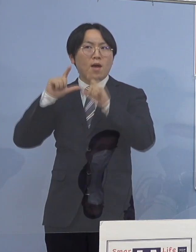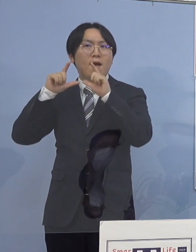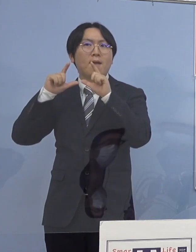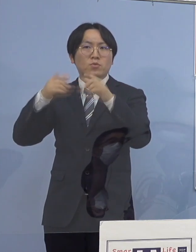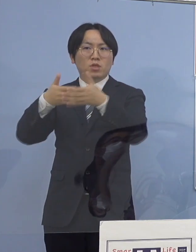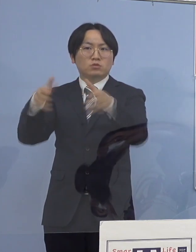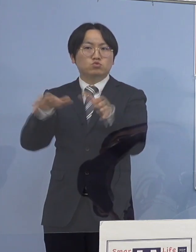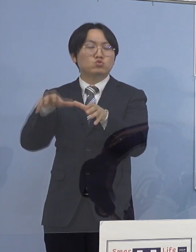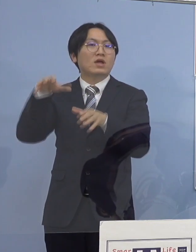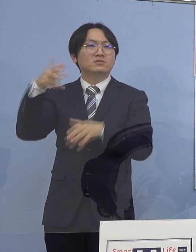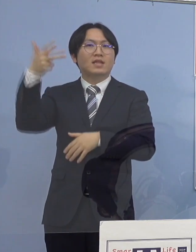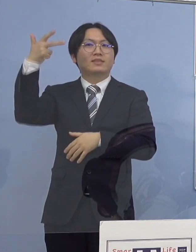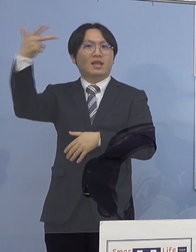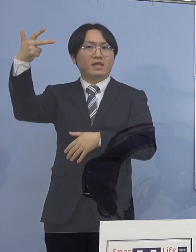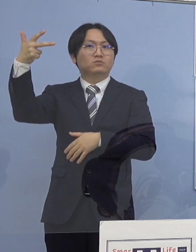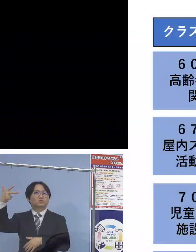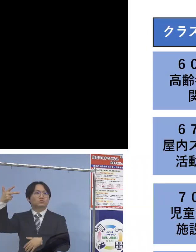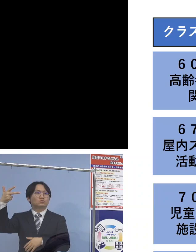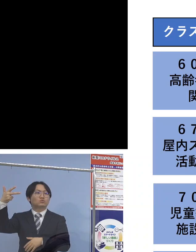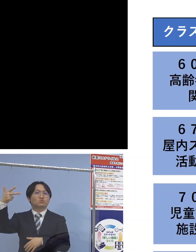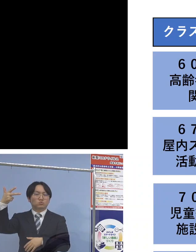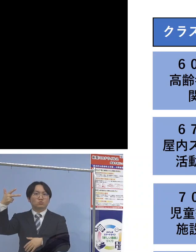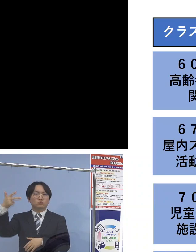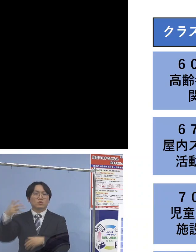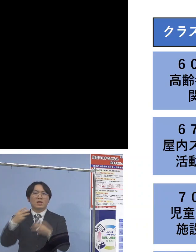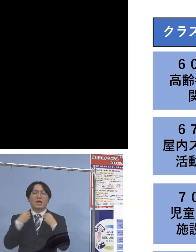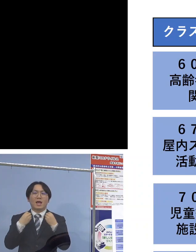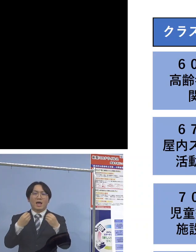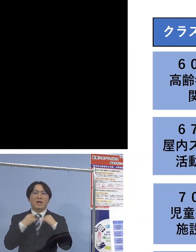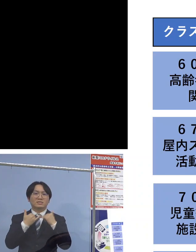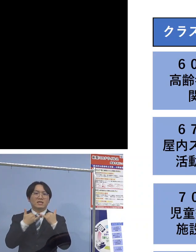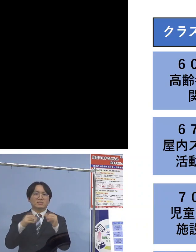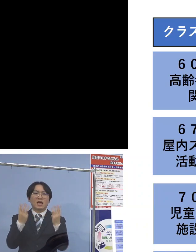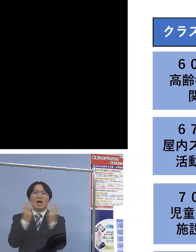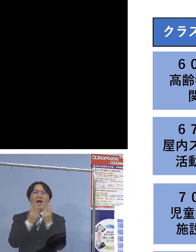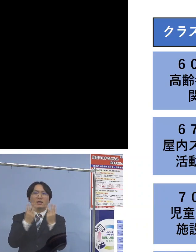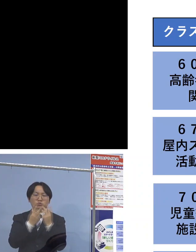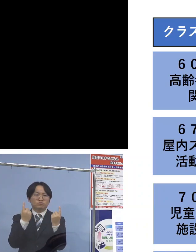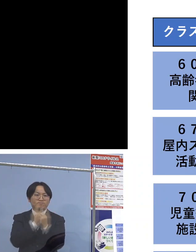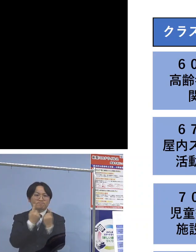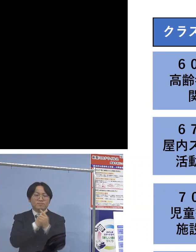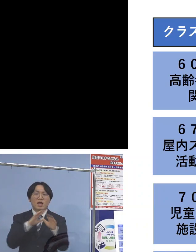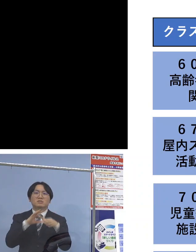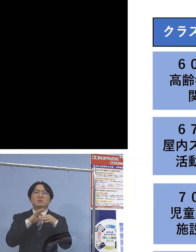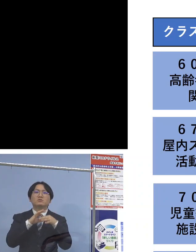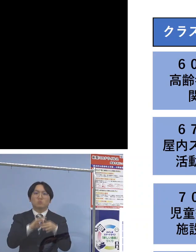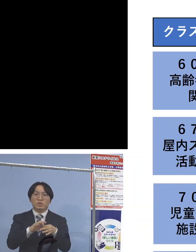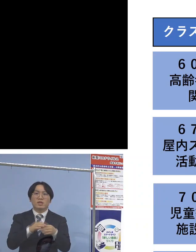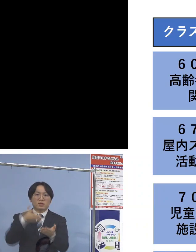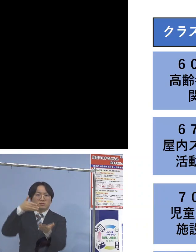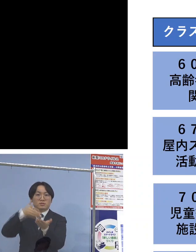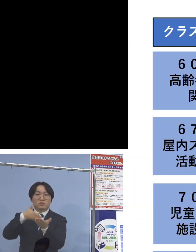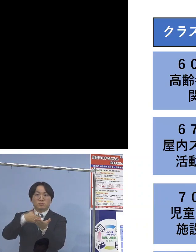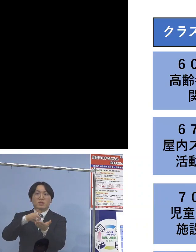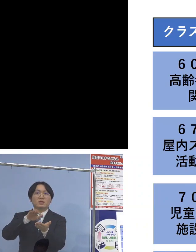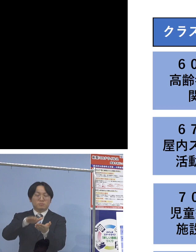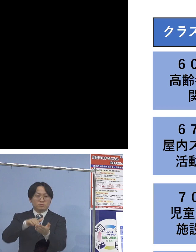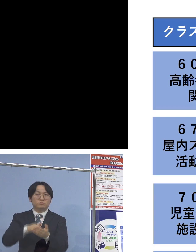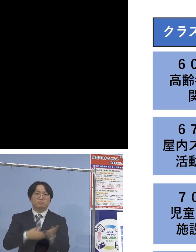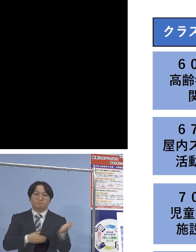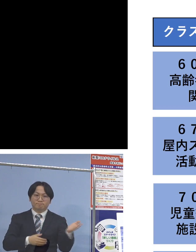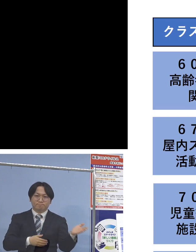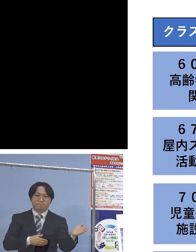それぞれ感染者の状況に変化がございましたので 一覧表でご説明させていただきます